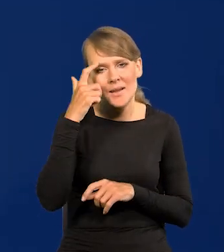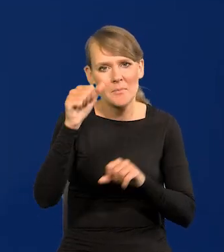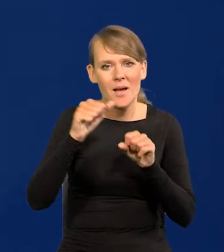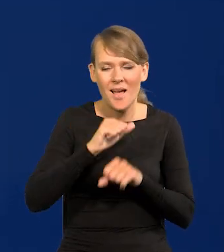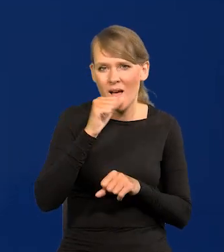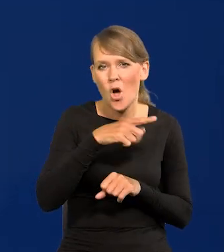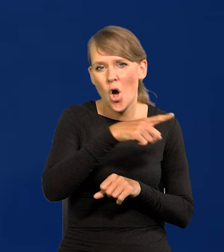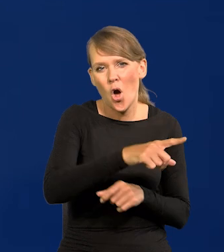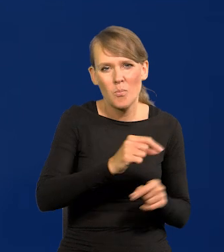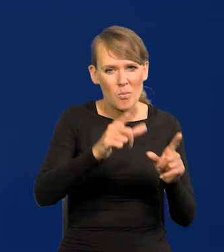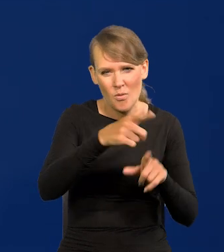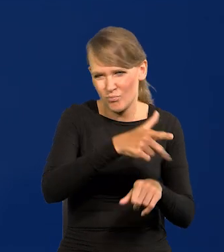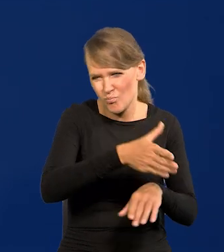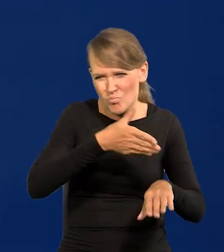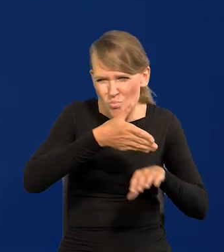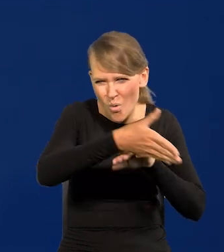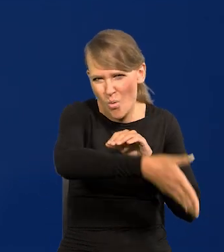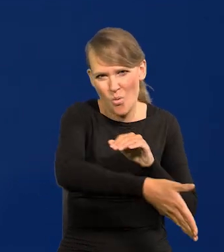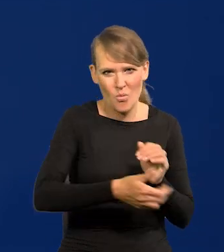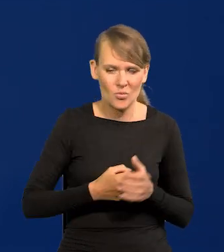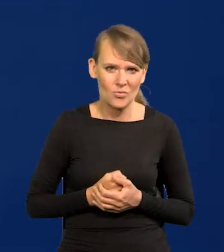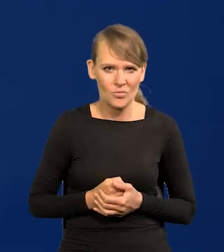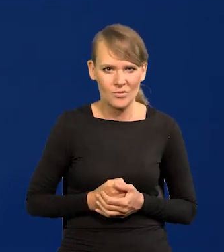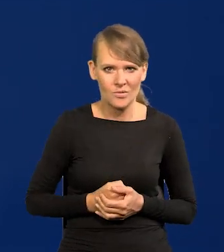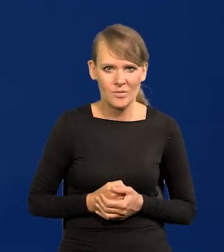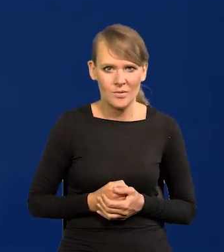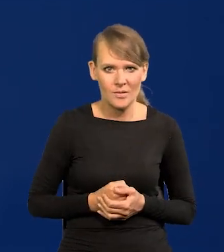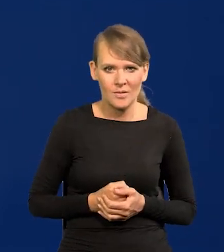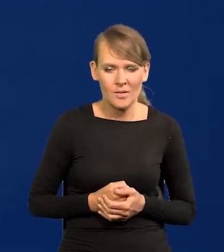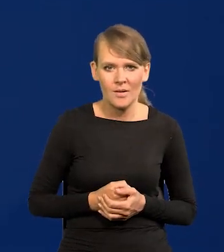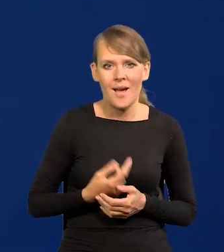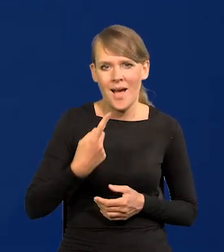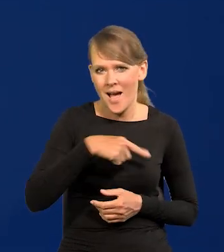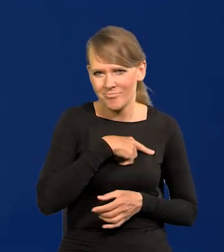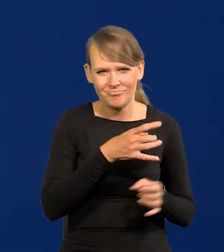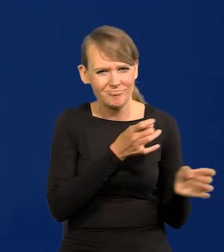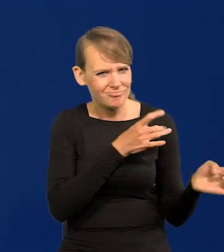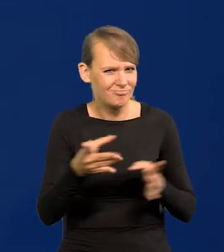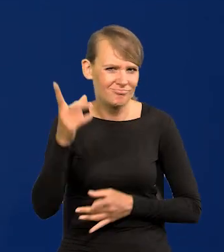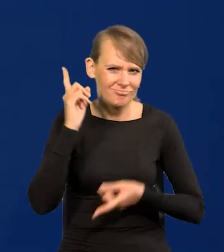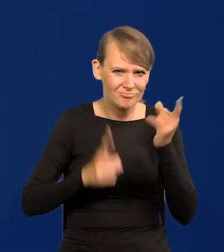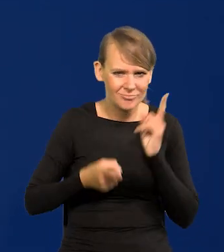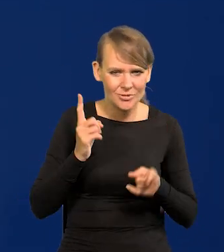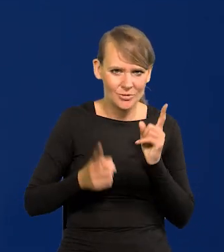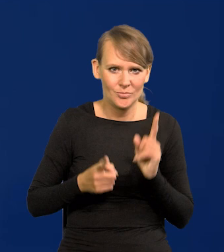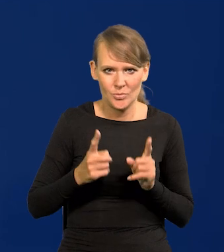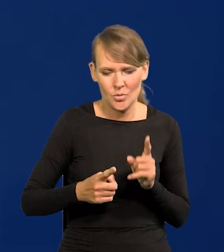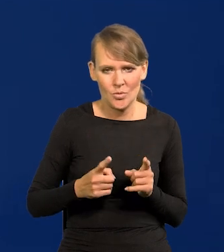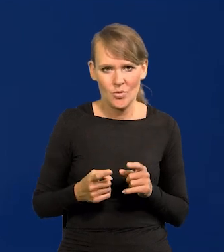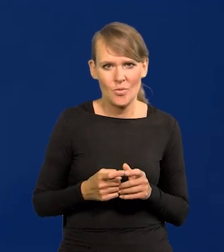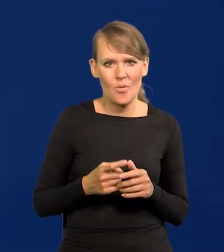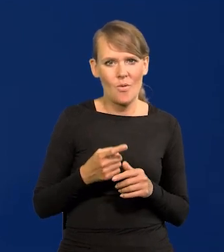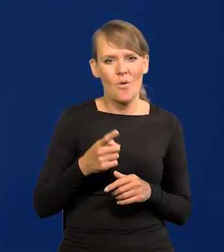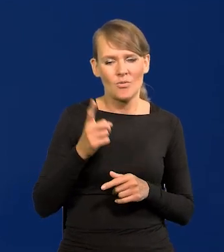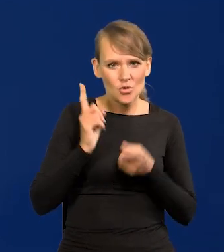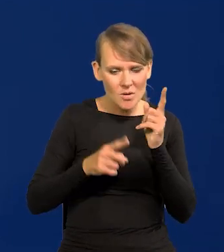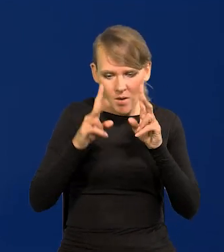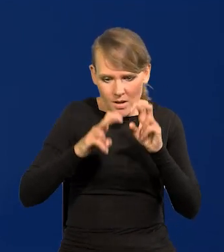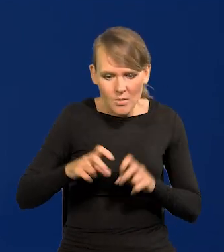o wiele, wiele później to zaczęły. Natychmiast to podjęliśmy jak wyszło z naszej analizy, że trzeba podnosić.